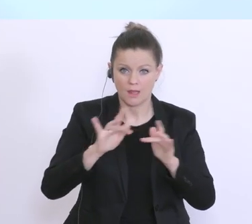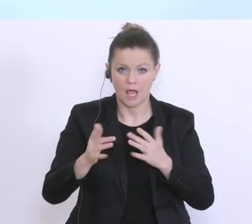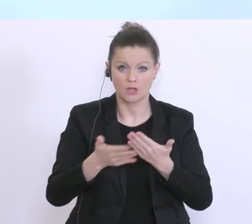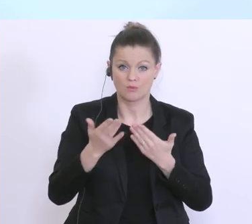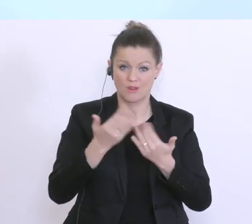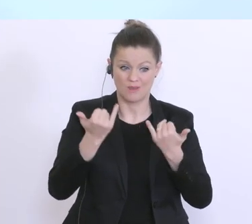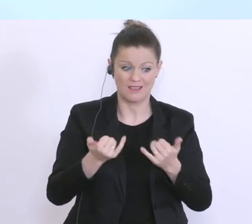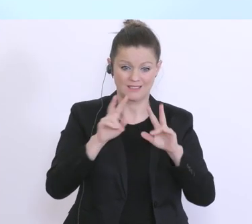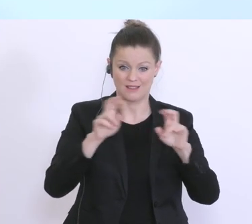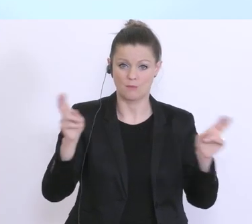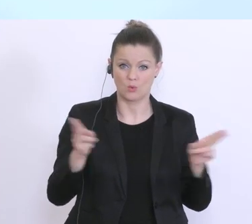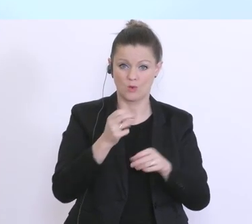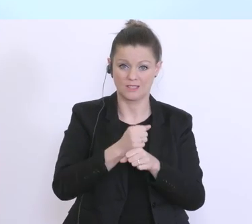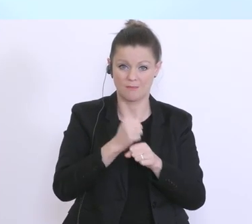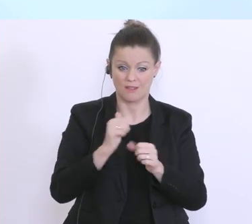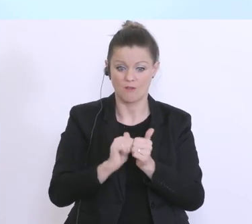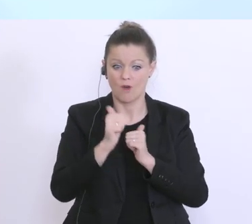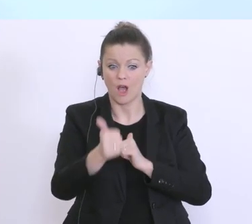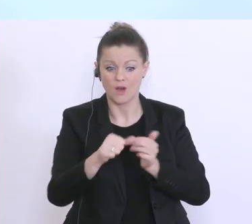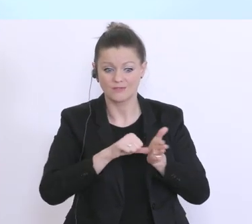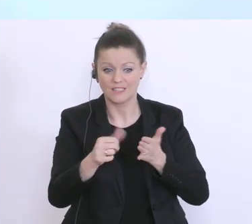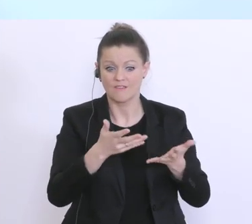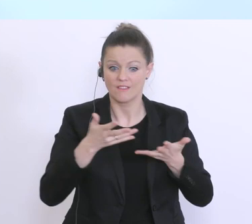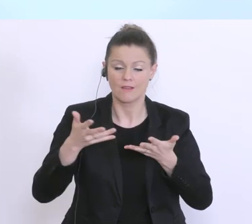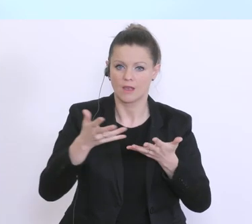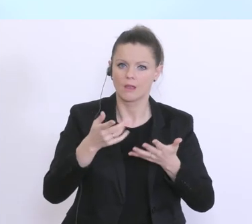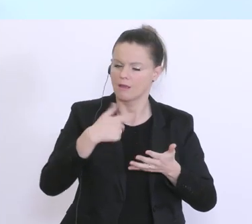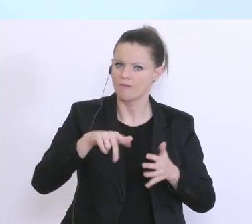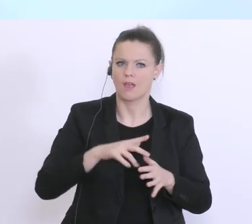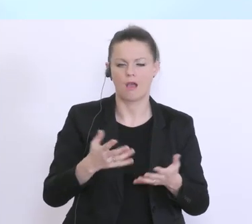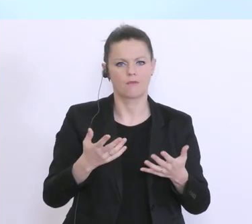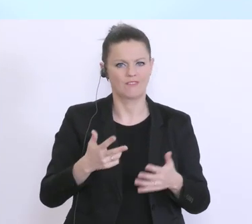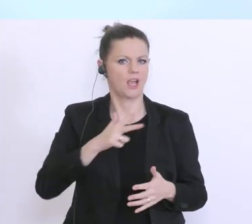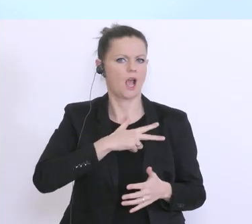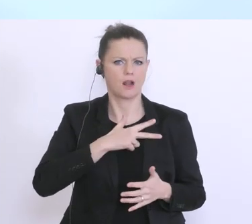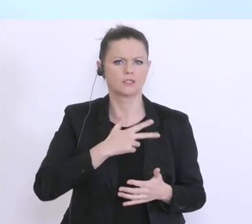Kurzarbeit und der Vorfinanzierung auftreten, pragmatische Lösungen zu finden. Ich glaube,